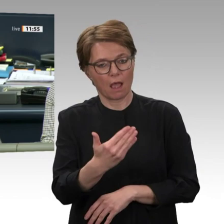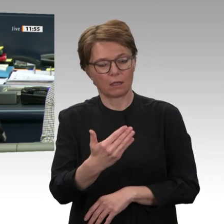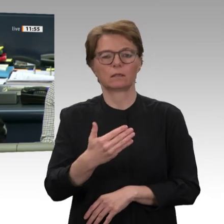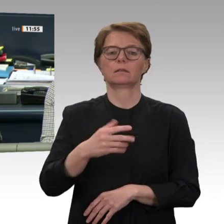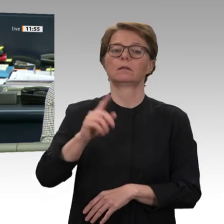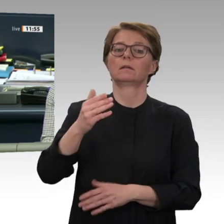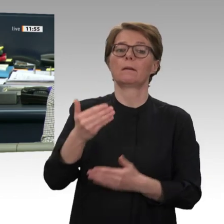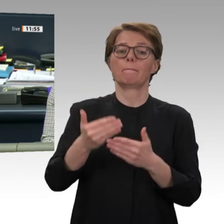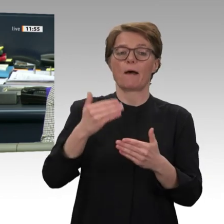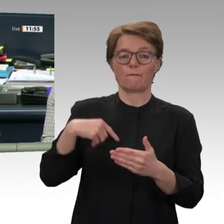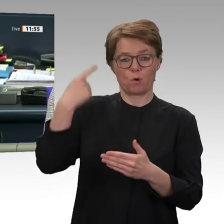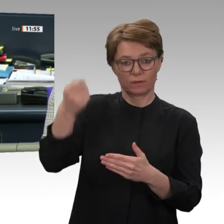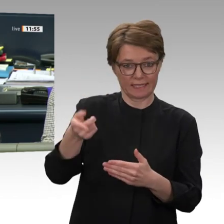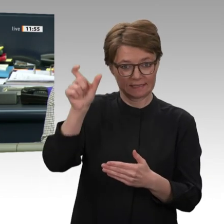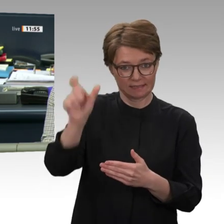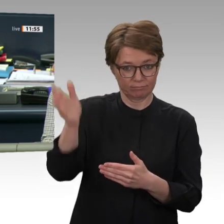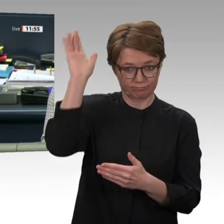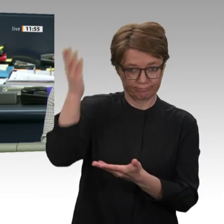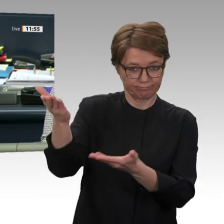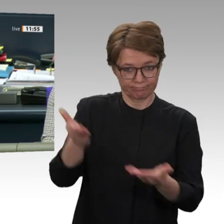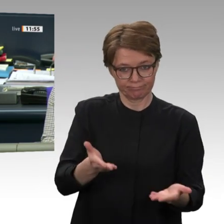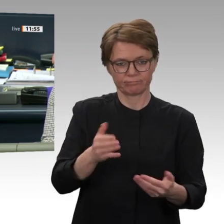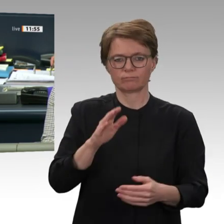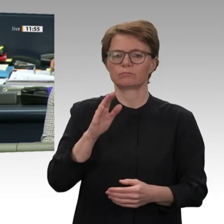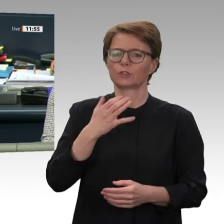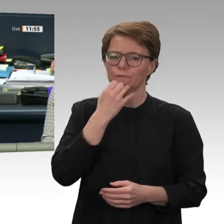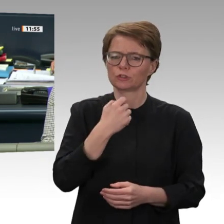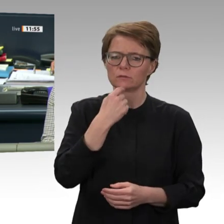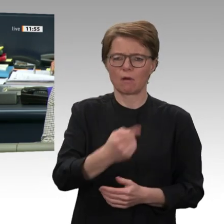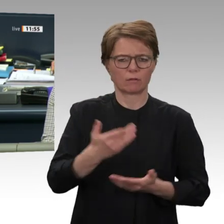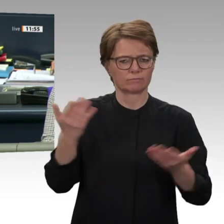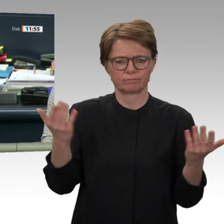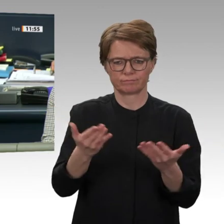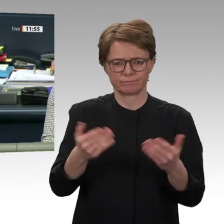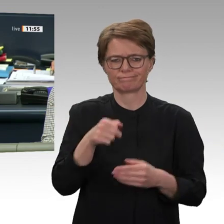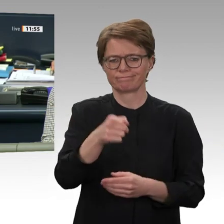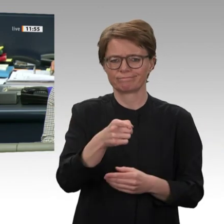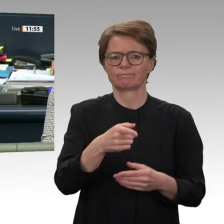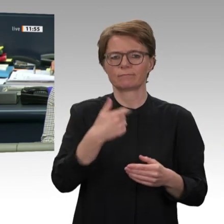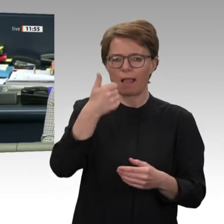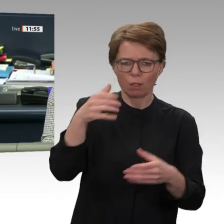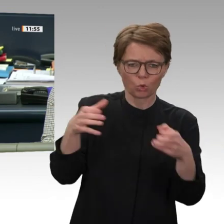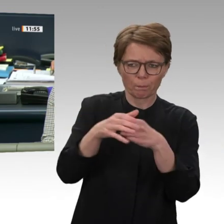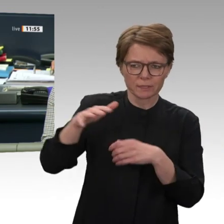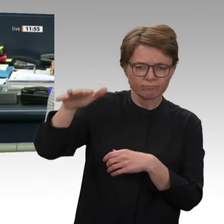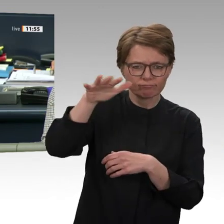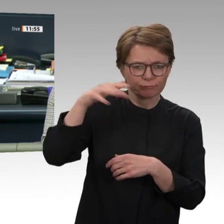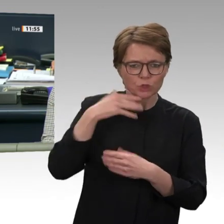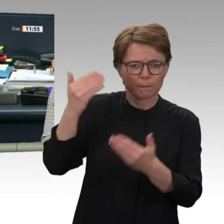Und zwar die Narrenvereinigung Hegau-Bodensee. Deswegen im Häs;